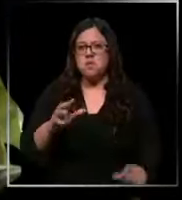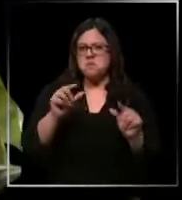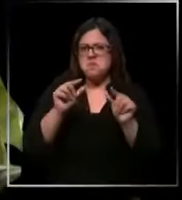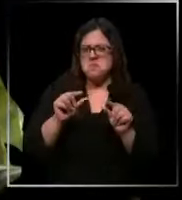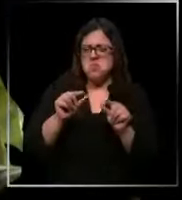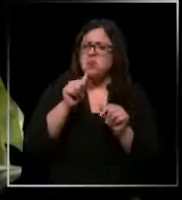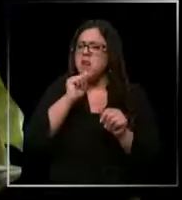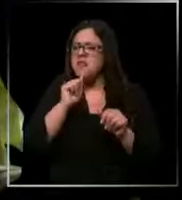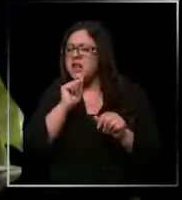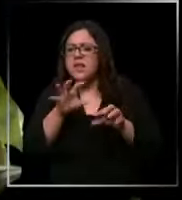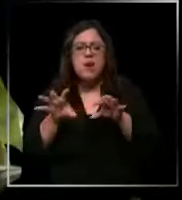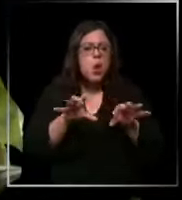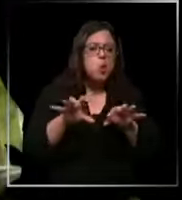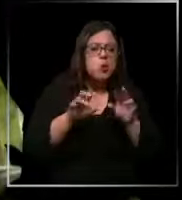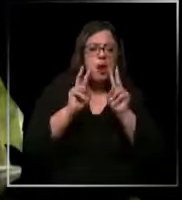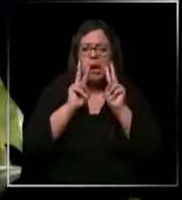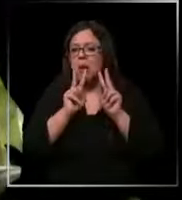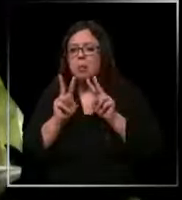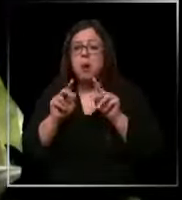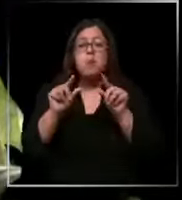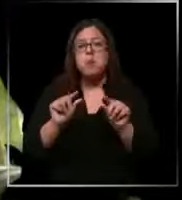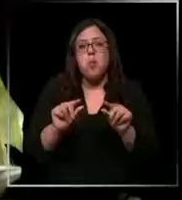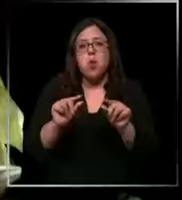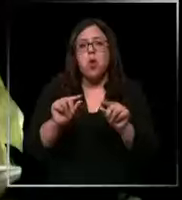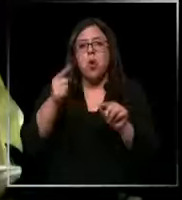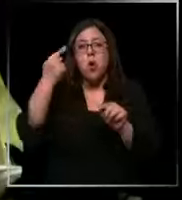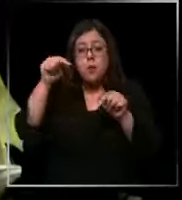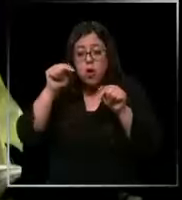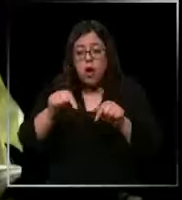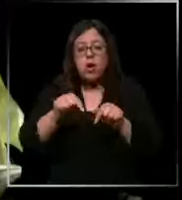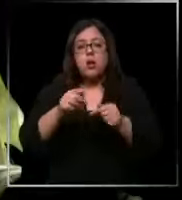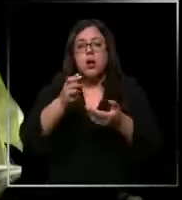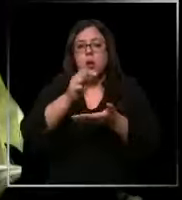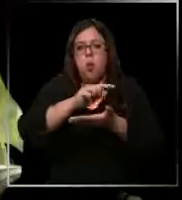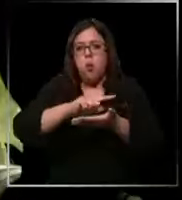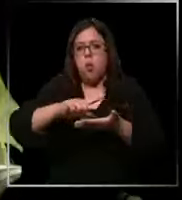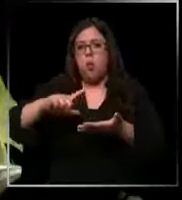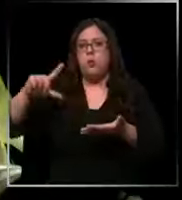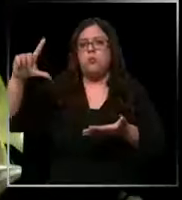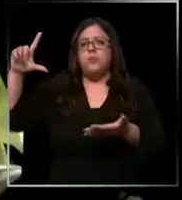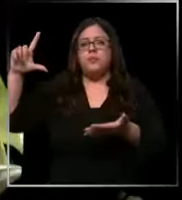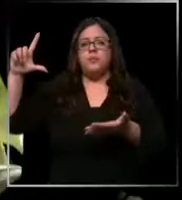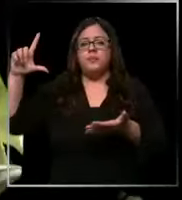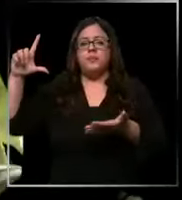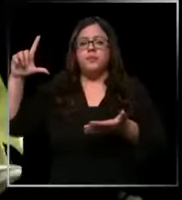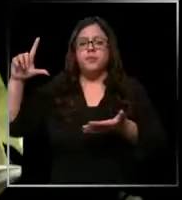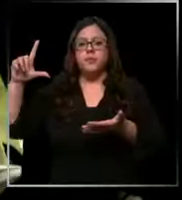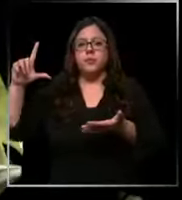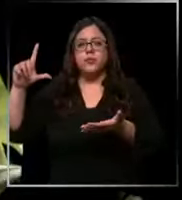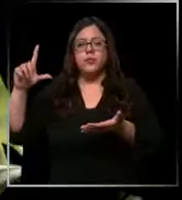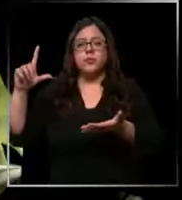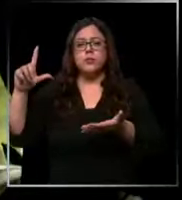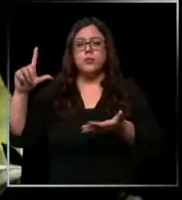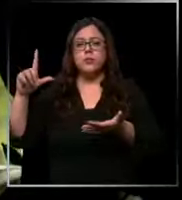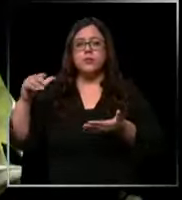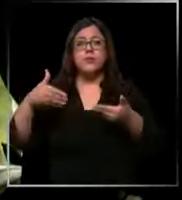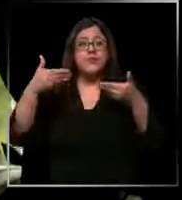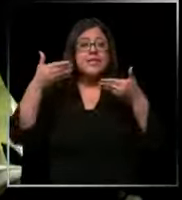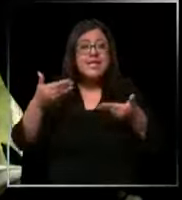faltar cosas muy mínimas pero esta situación ha ido aumentando y ahora se ha vuelto insostenible